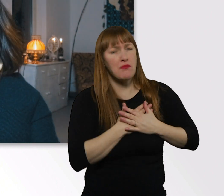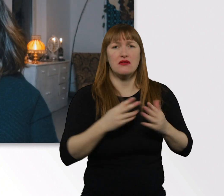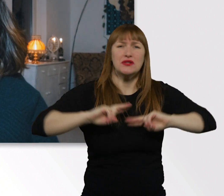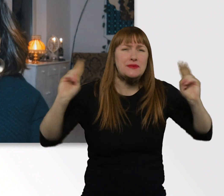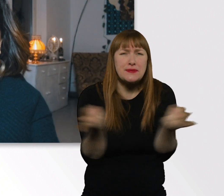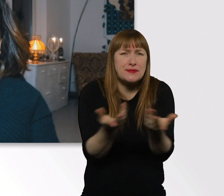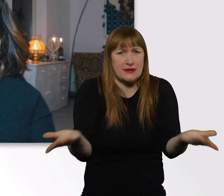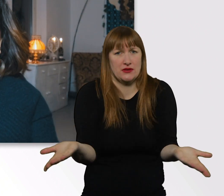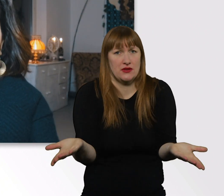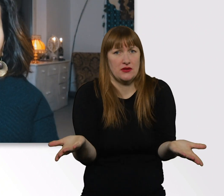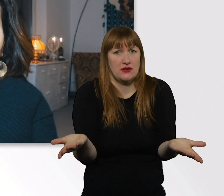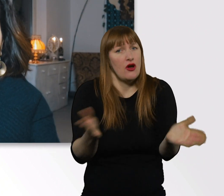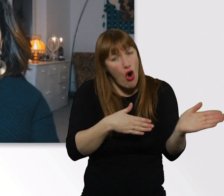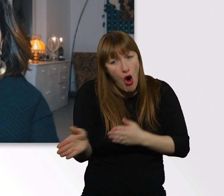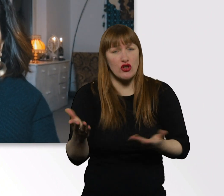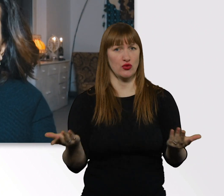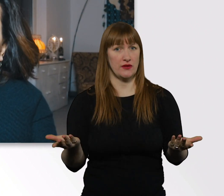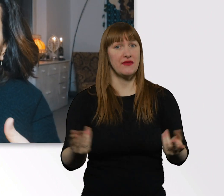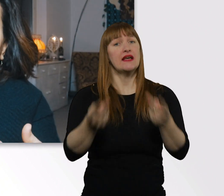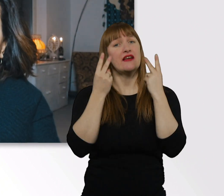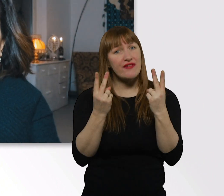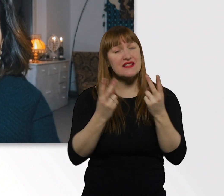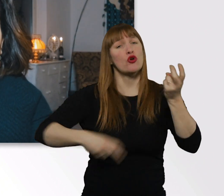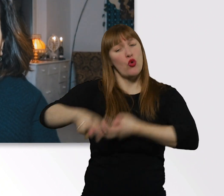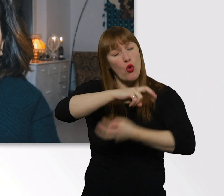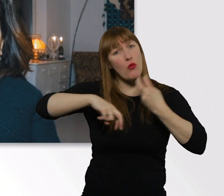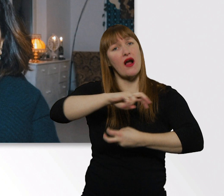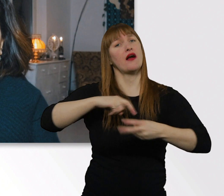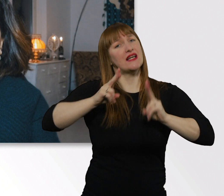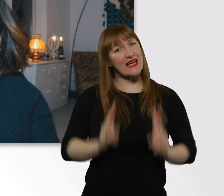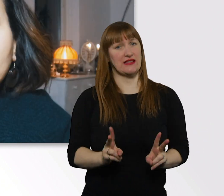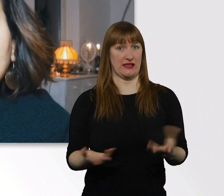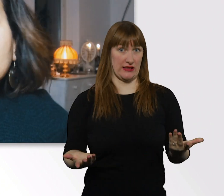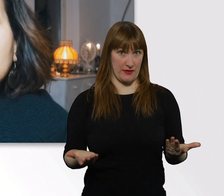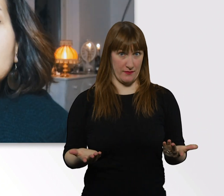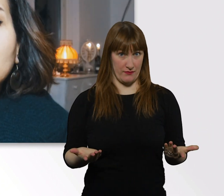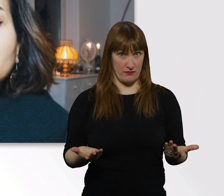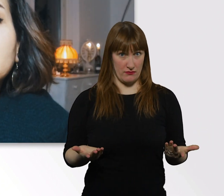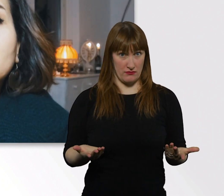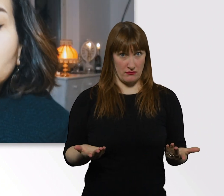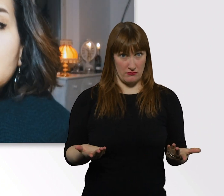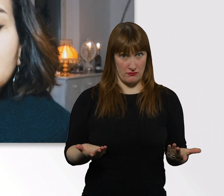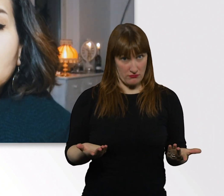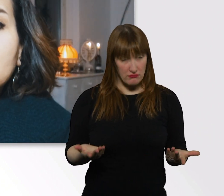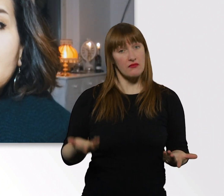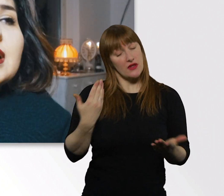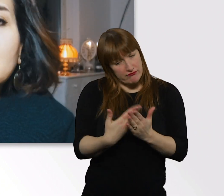Das Wichtige ist nur, dass wir miteinander richtig umgehen. Und zwar ist das von meiner Seite aus, was ich euch mitgeben kann,